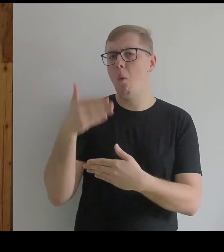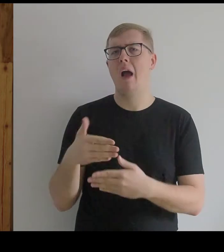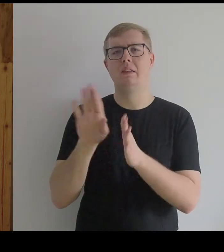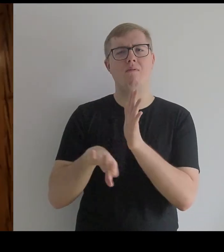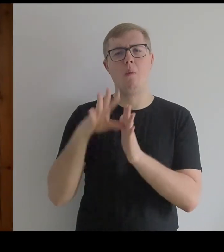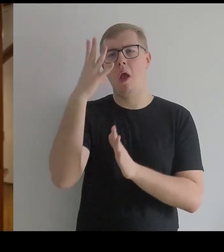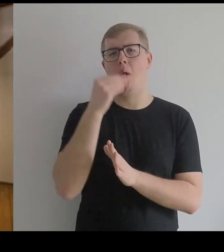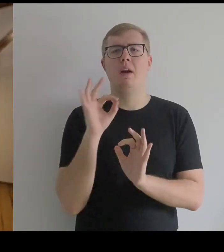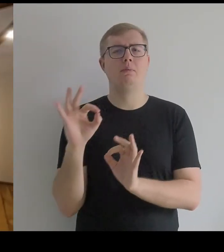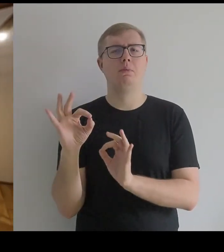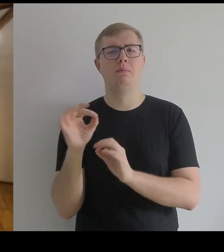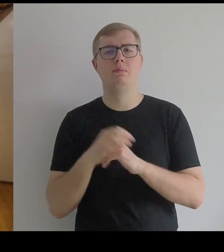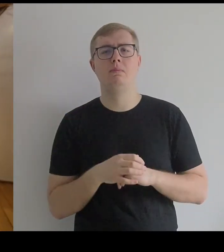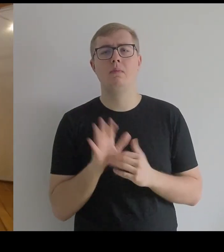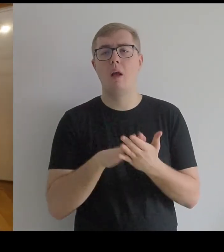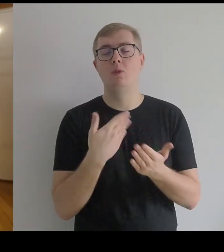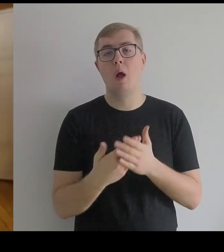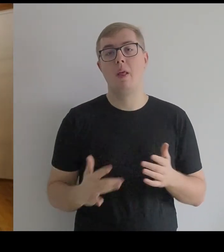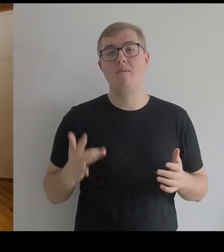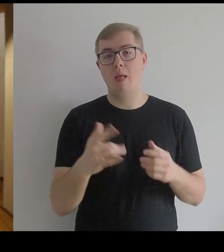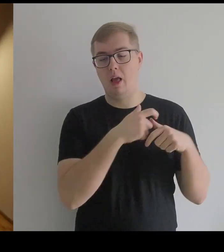na przykład "Infantka z torbą listonosza".